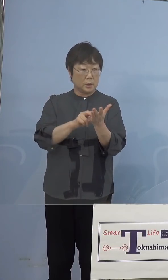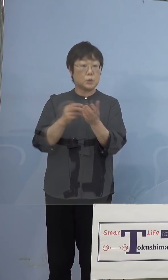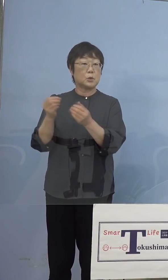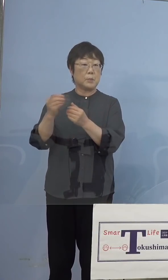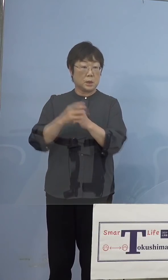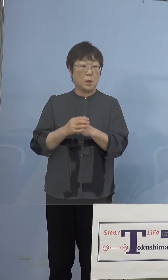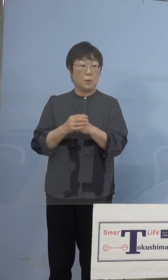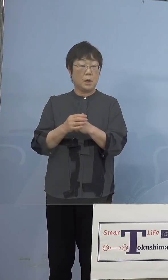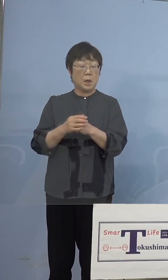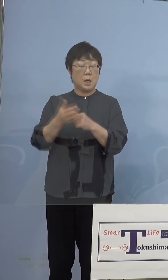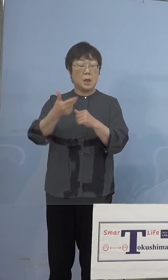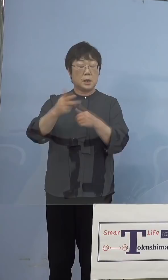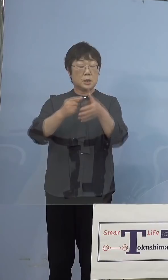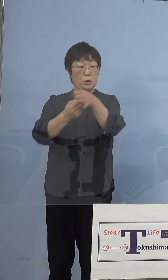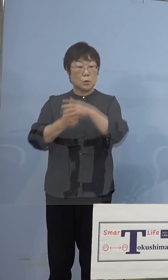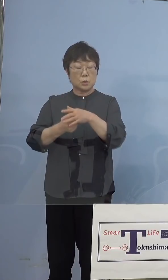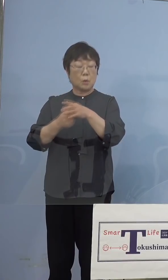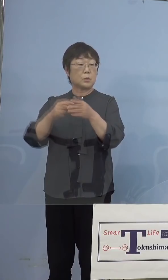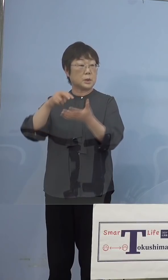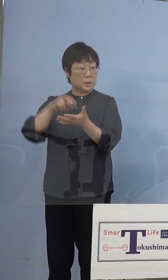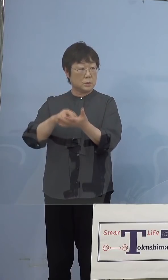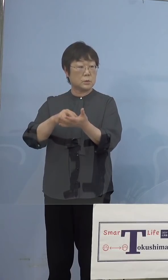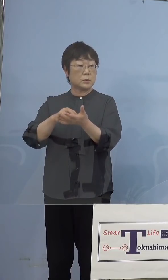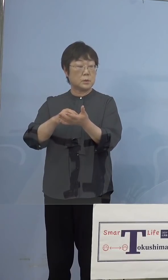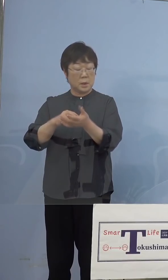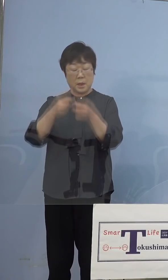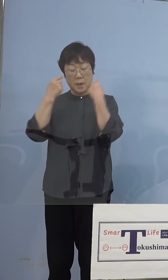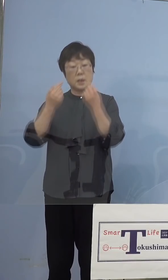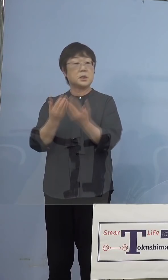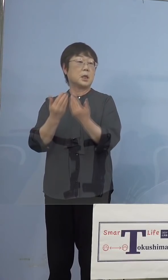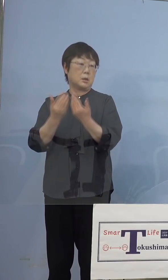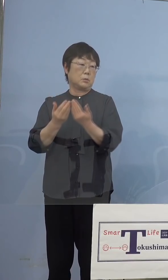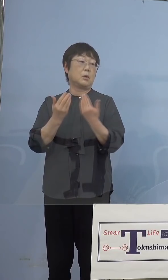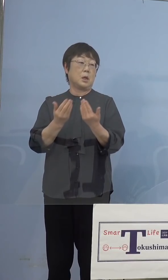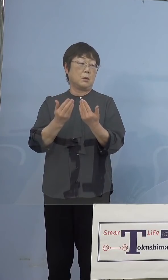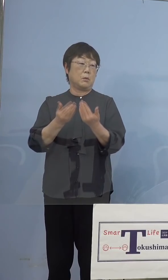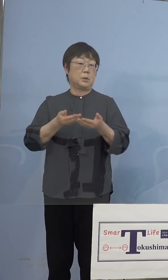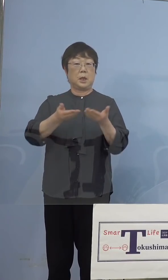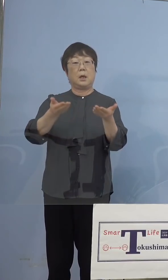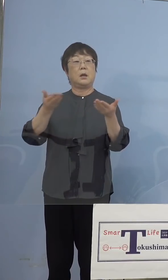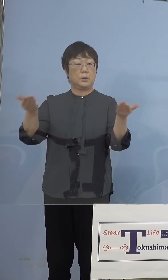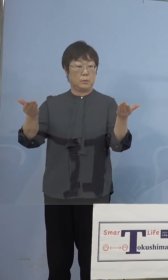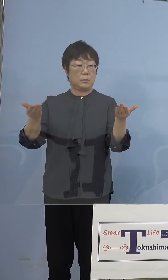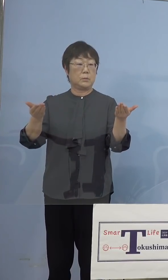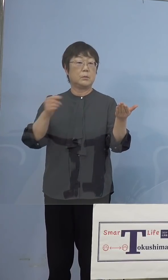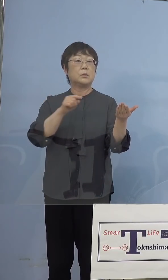市町村立、場合によっては私学、 全部やったんですね、ということで